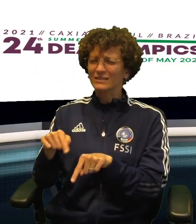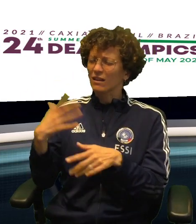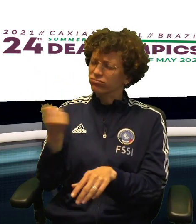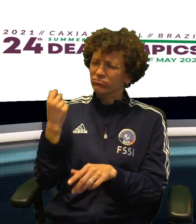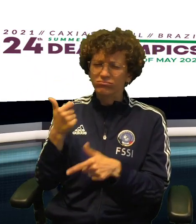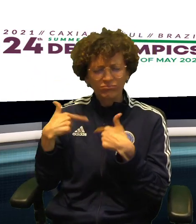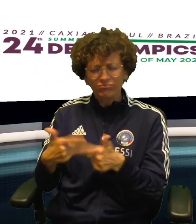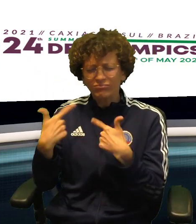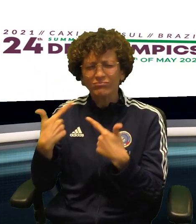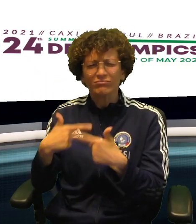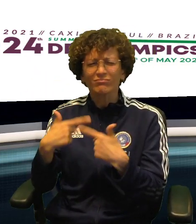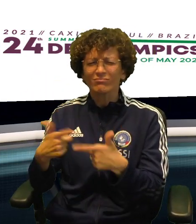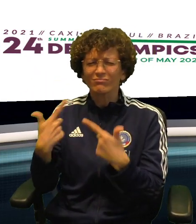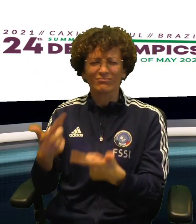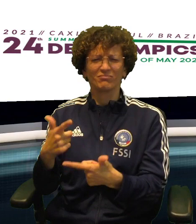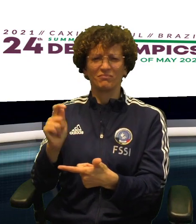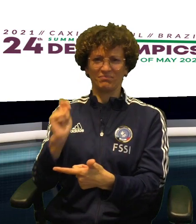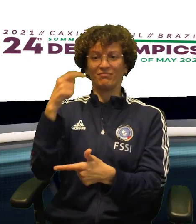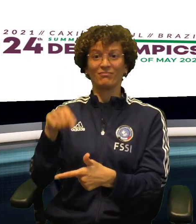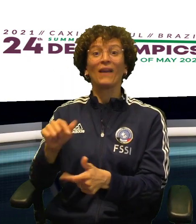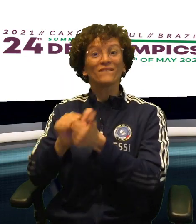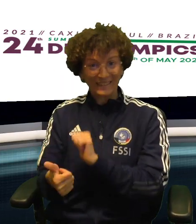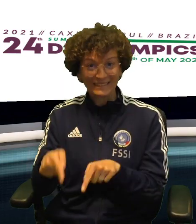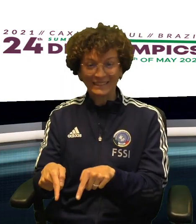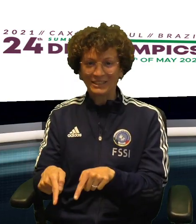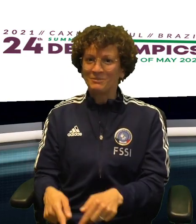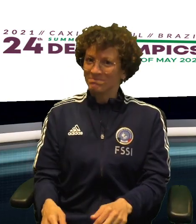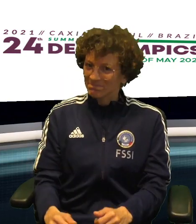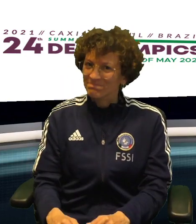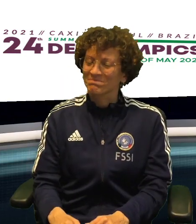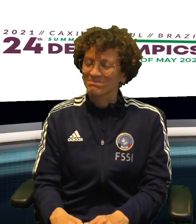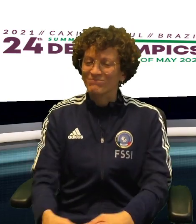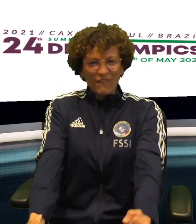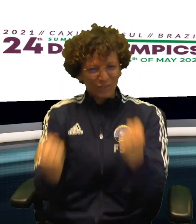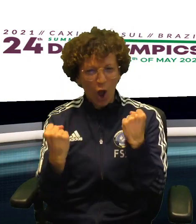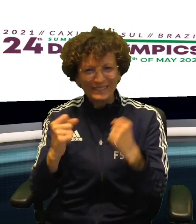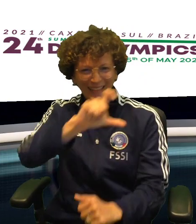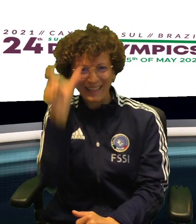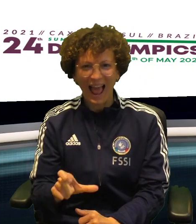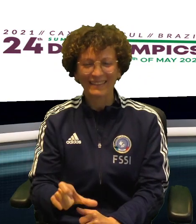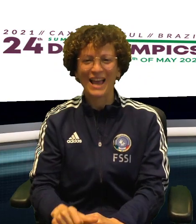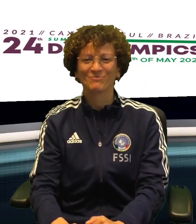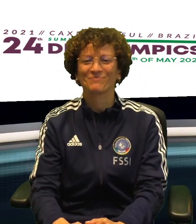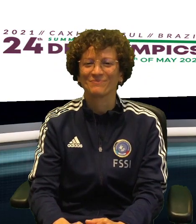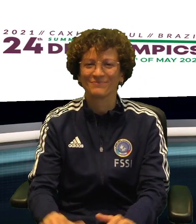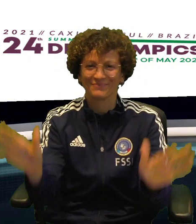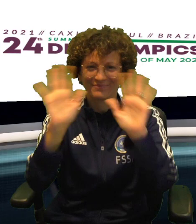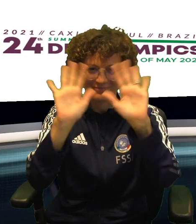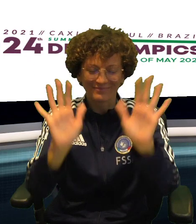UN CICLO IN UNA DISCIPLINA CHE HA GIà REGALATO TANTI ALLORI ALLA FSSI. FORZA AZZURRI!!